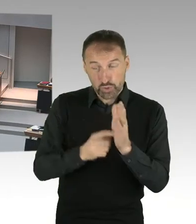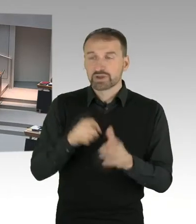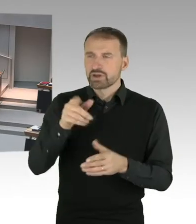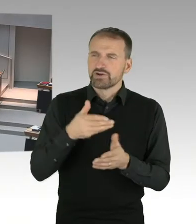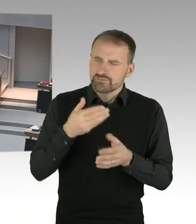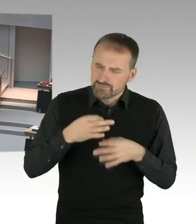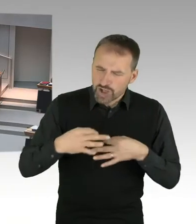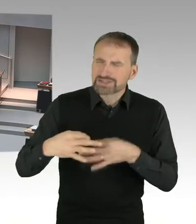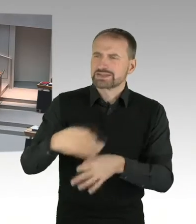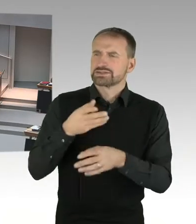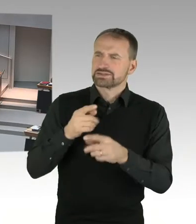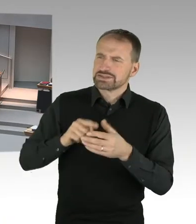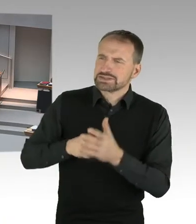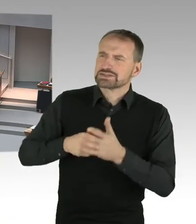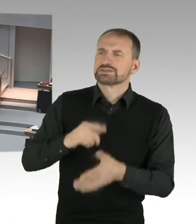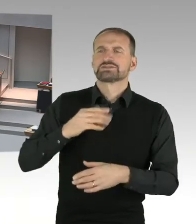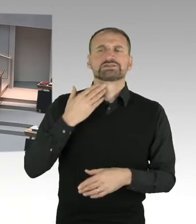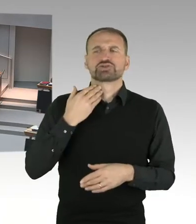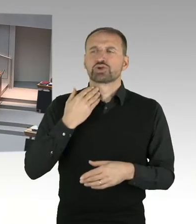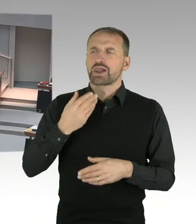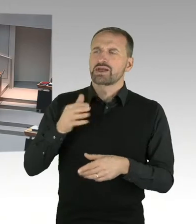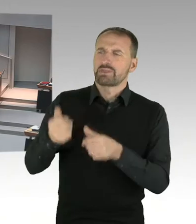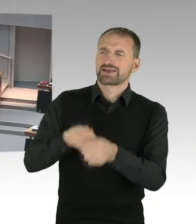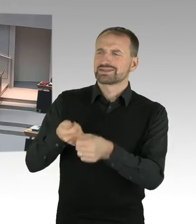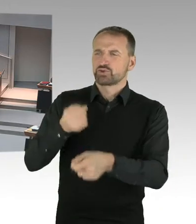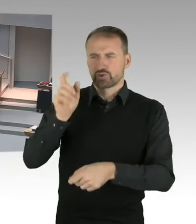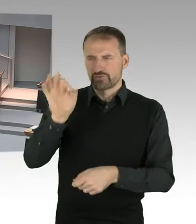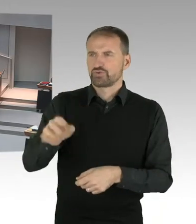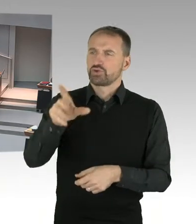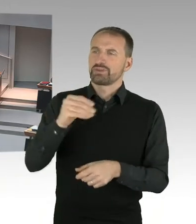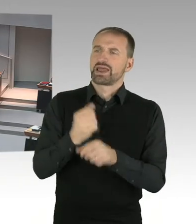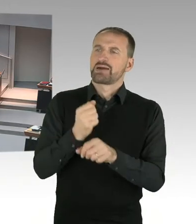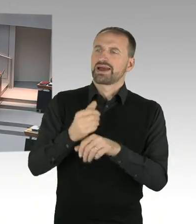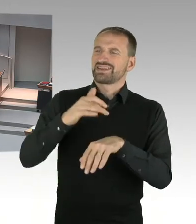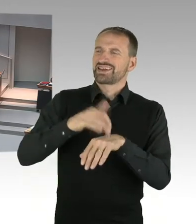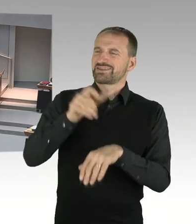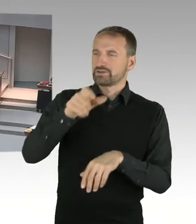Sie haben das Wort, bitte. (Sprecherwechsel) Frau Bangert, das trifft insofern zu,